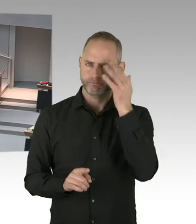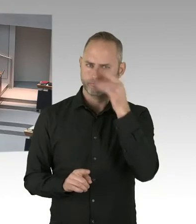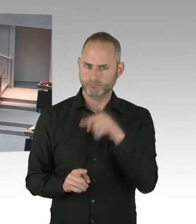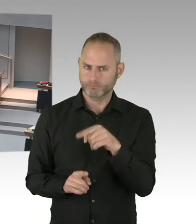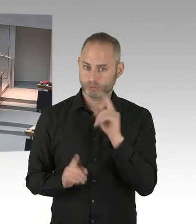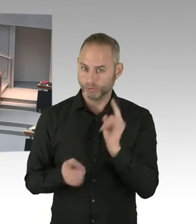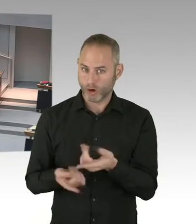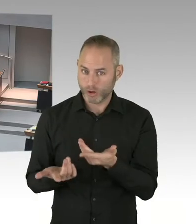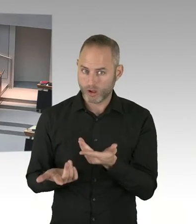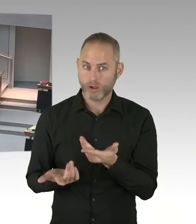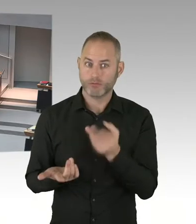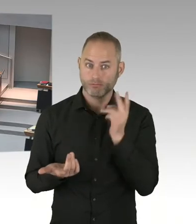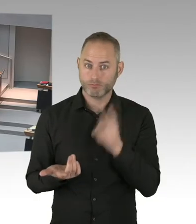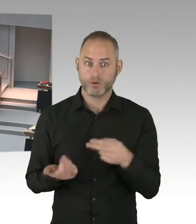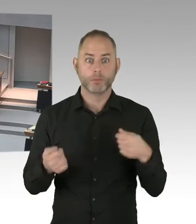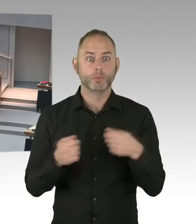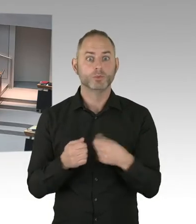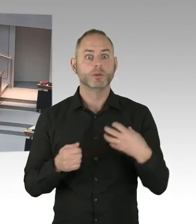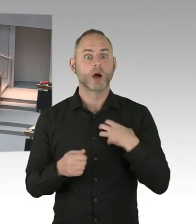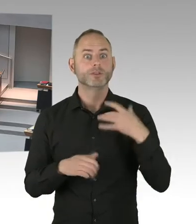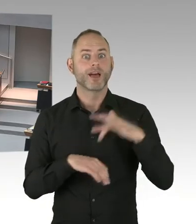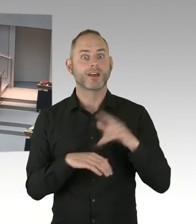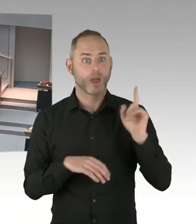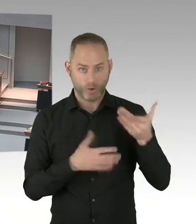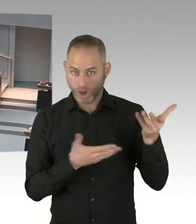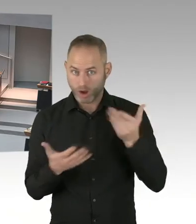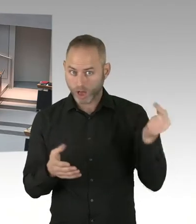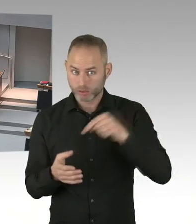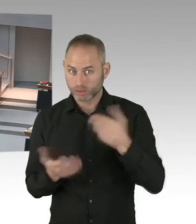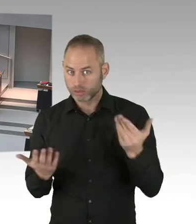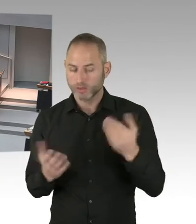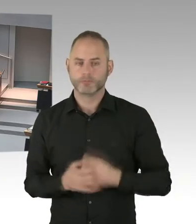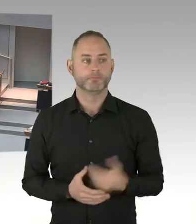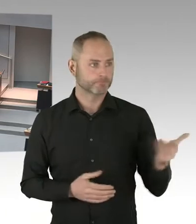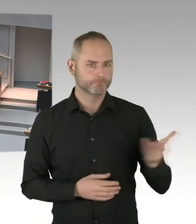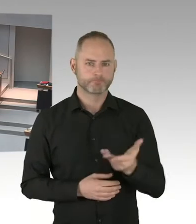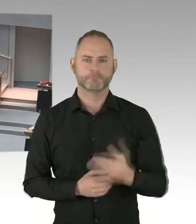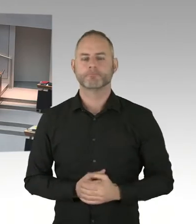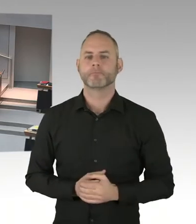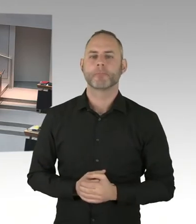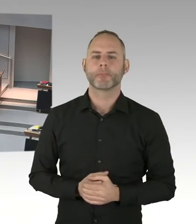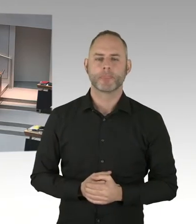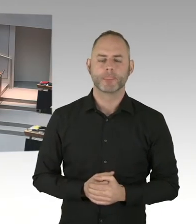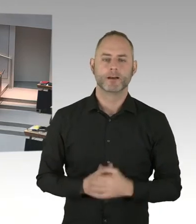mit allen Ebenen der Bundesregierung. Und der einzelnen Verwaltungen auch auf der Bundesebene.